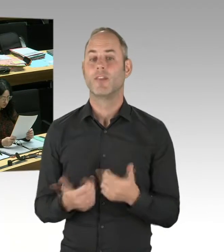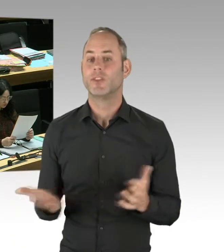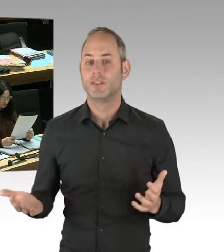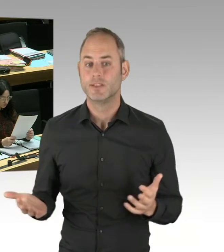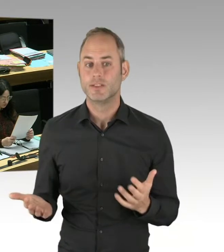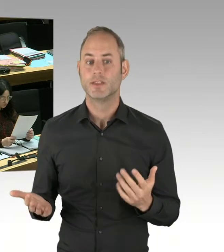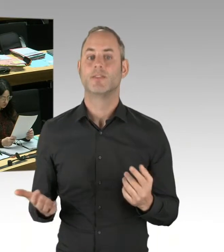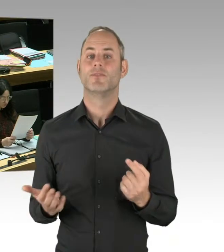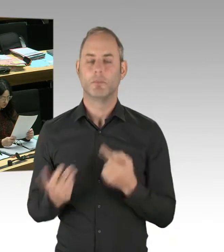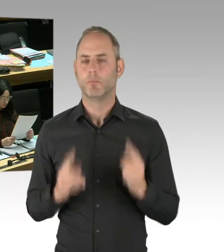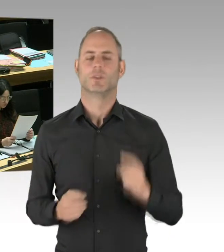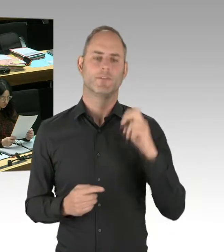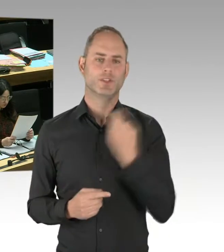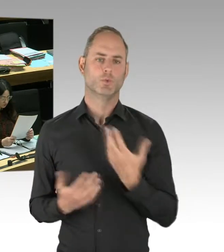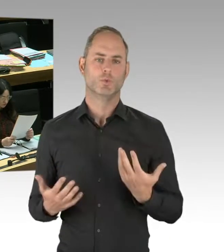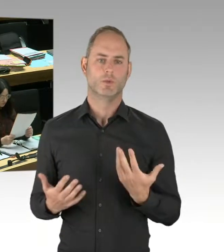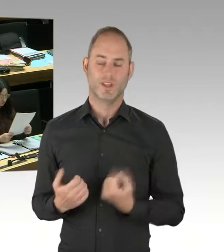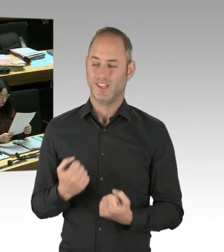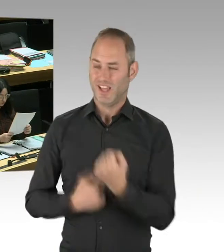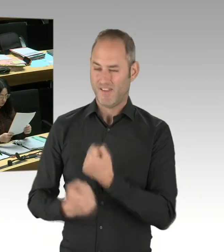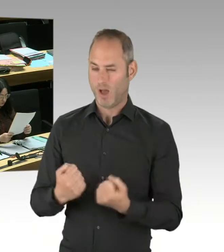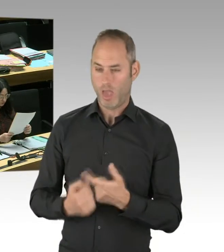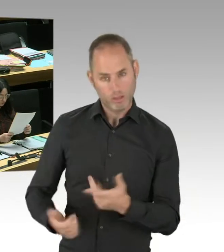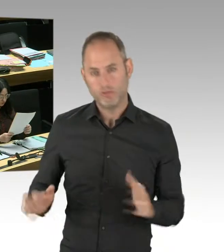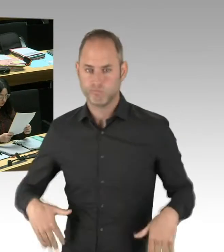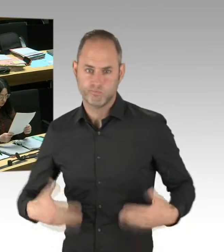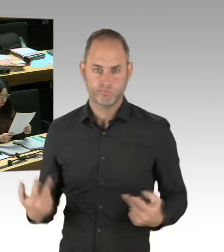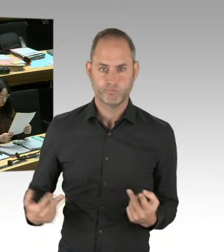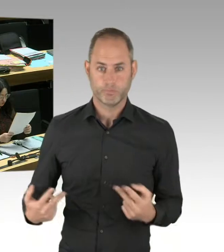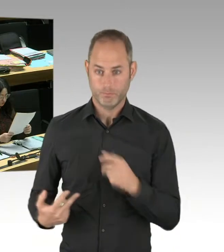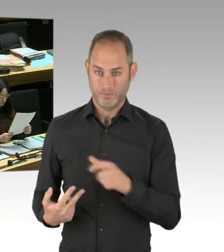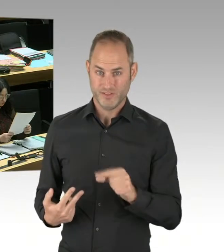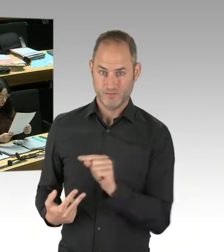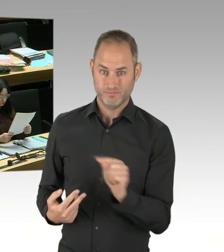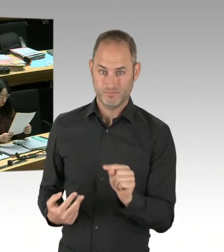Und damit werden aber nicht muslimische Gemeinden beauftragt